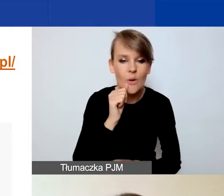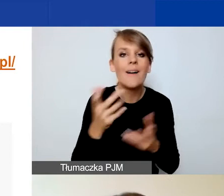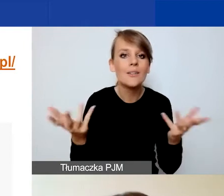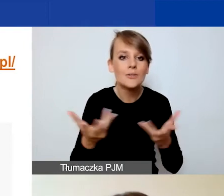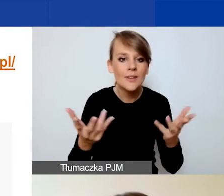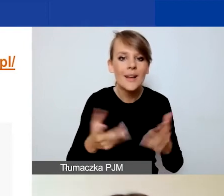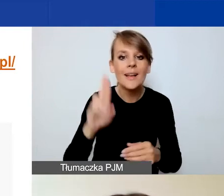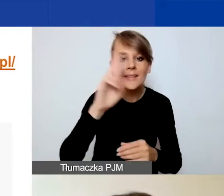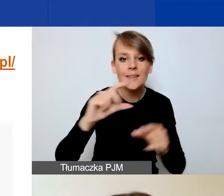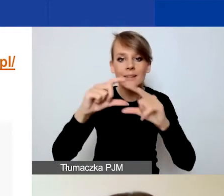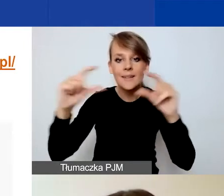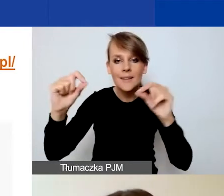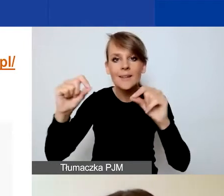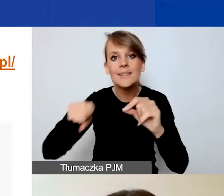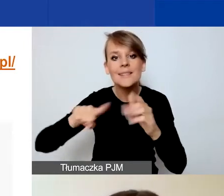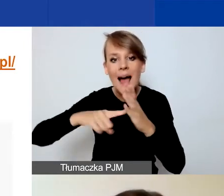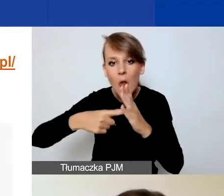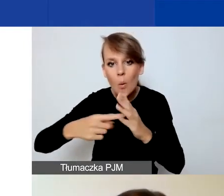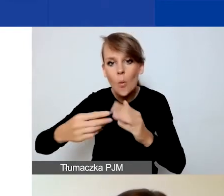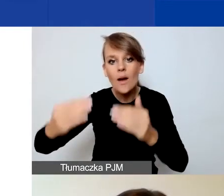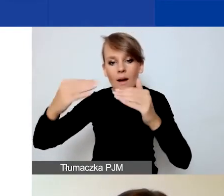pod niebieskim przyciskiem "Zaloguj się" po prawej stronie.